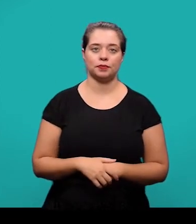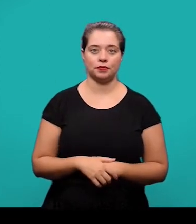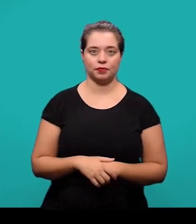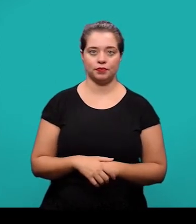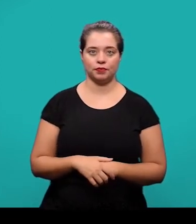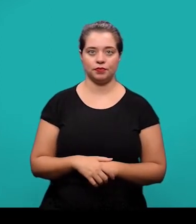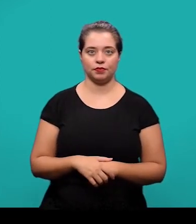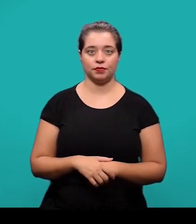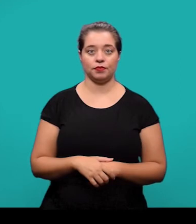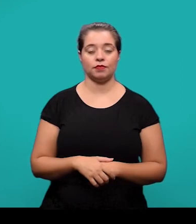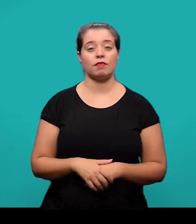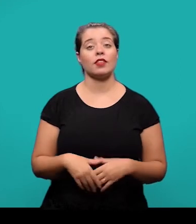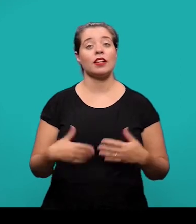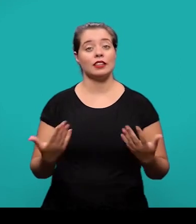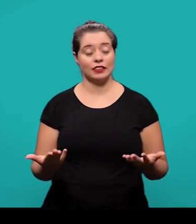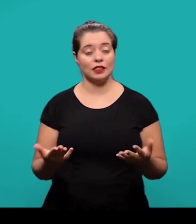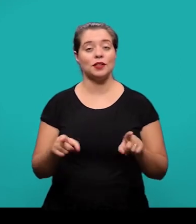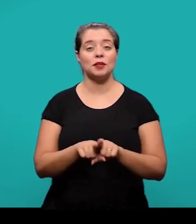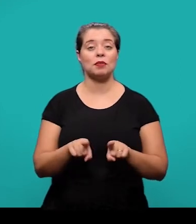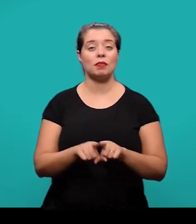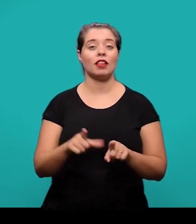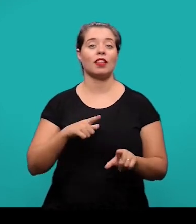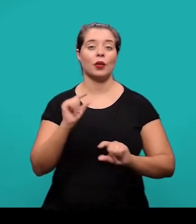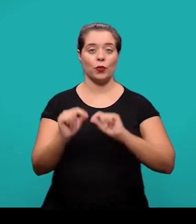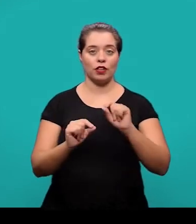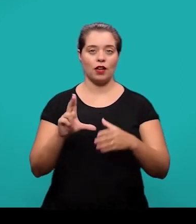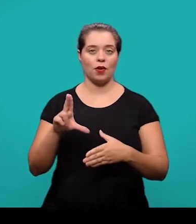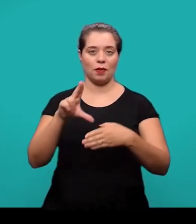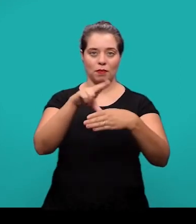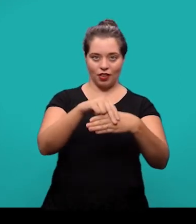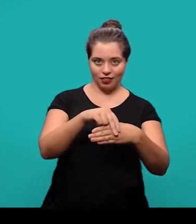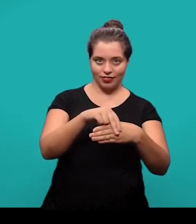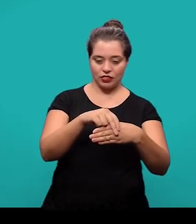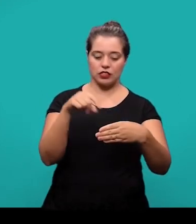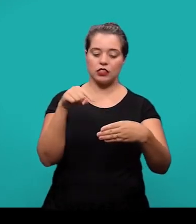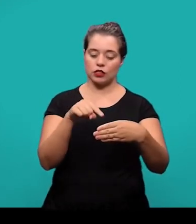Ainda entre os elementos pós-textuais, nós temos o apêndice. É um elemento opcional.